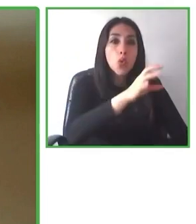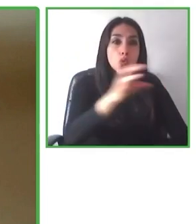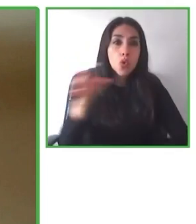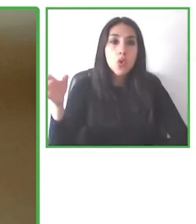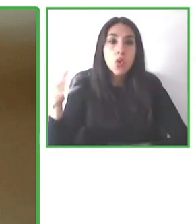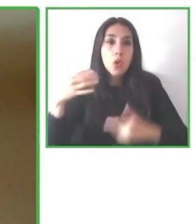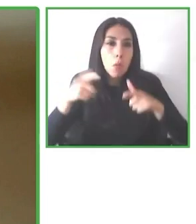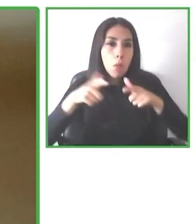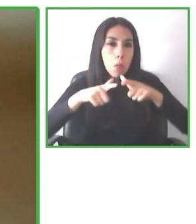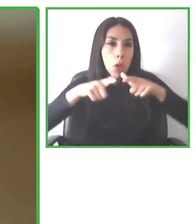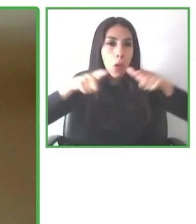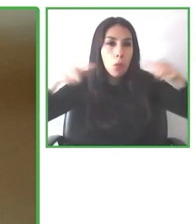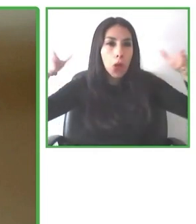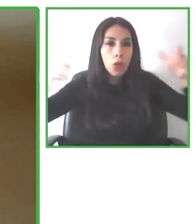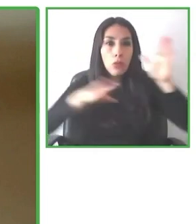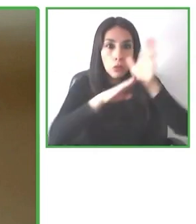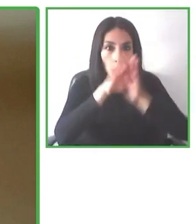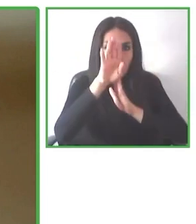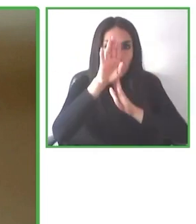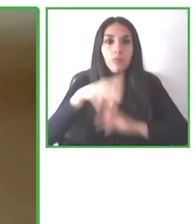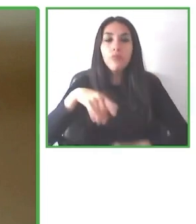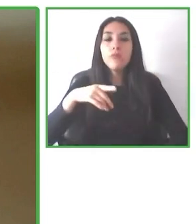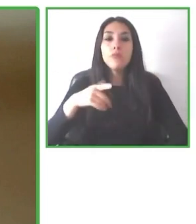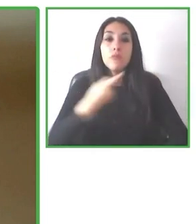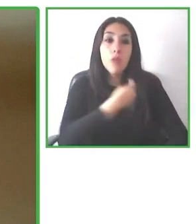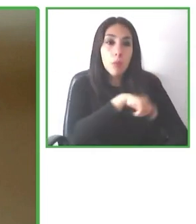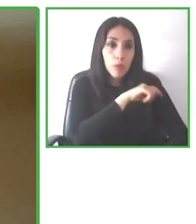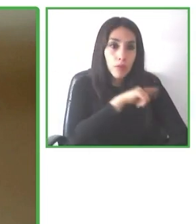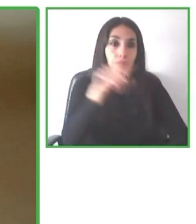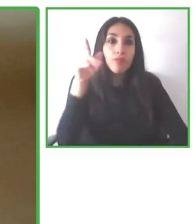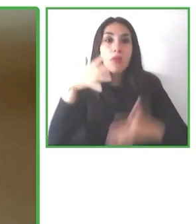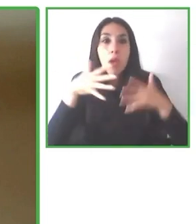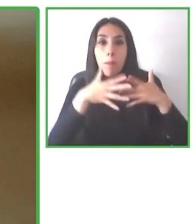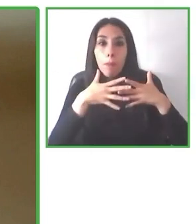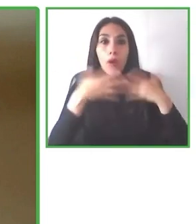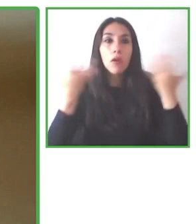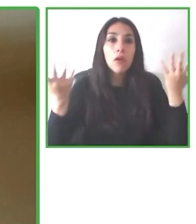con discapacidad, adultos mayores y cualquier persona que requiera necesidades de